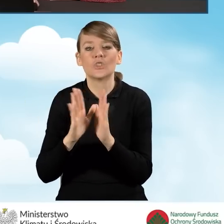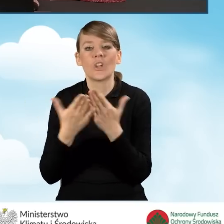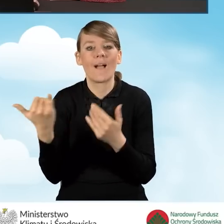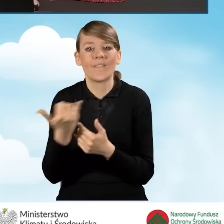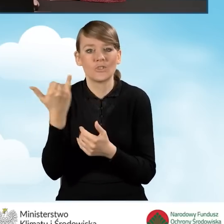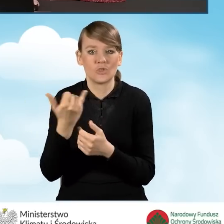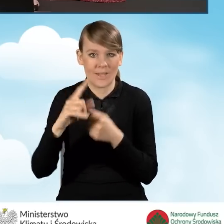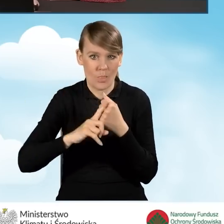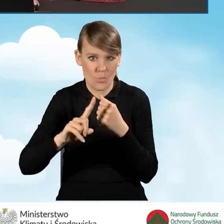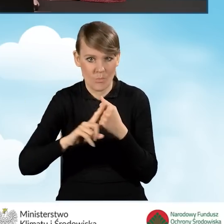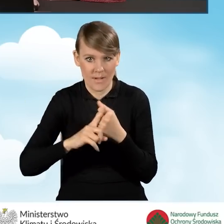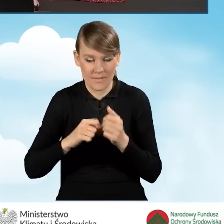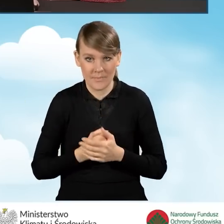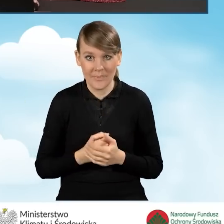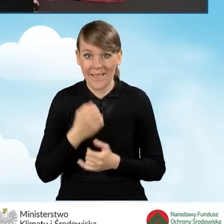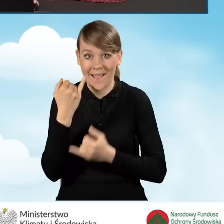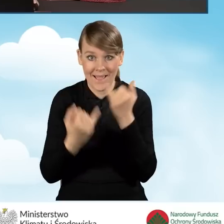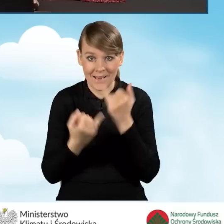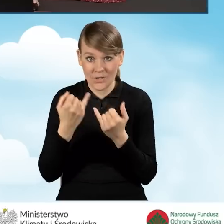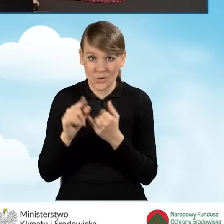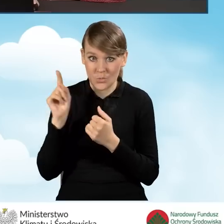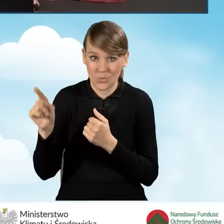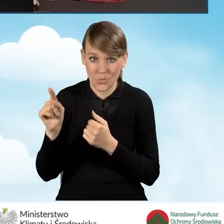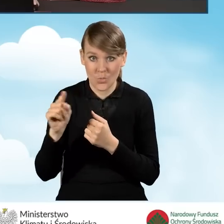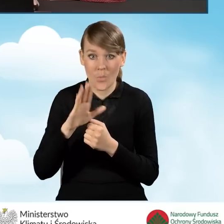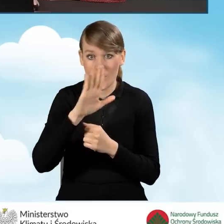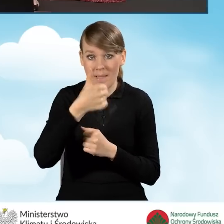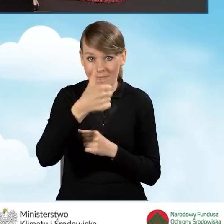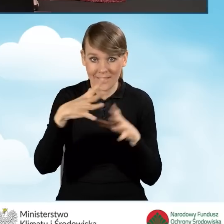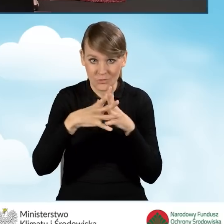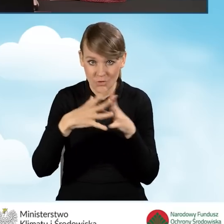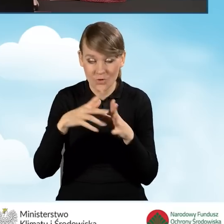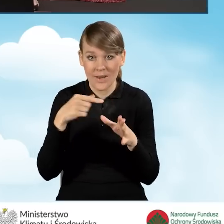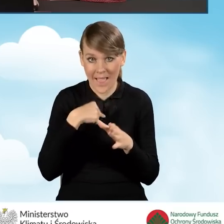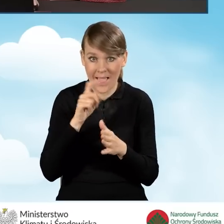Natomiast w sytuacji, kiedy zaznaczymy w tym polu B1.10 zaznaczymy to pole,